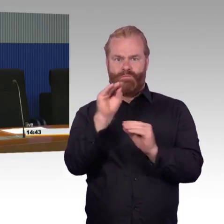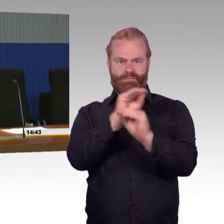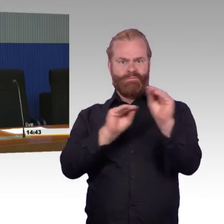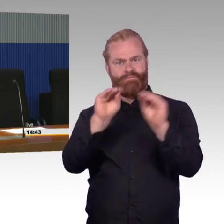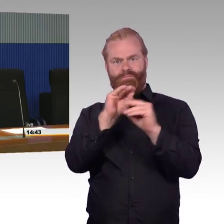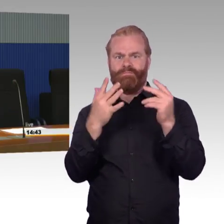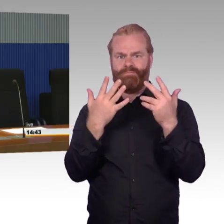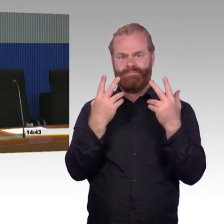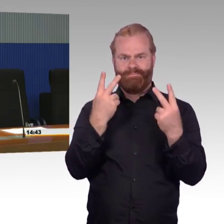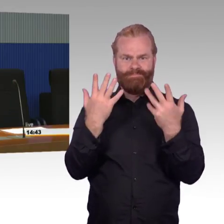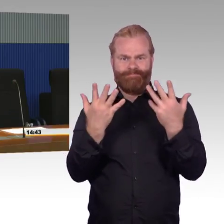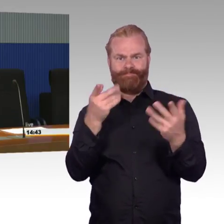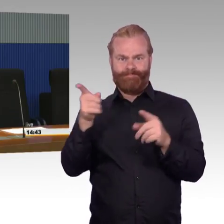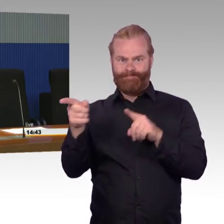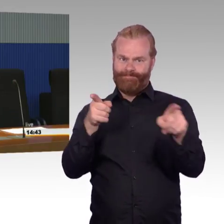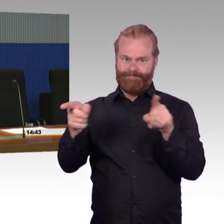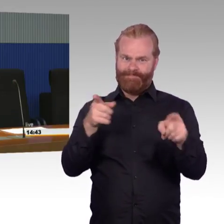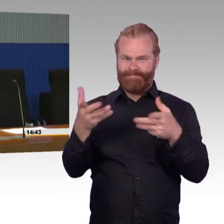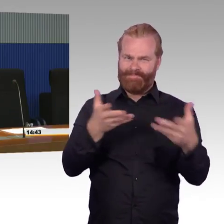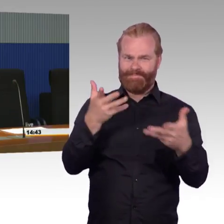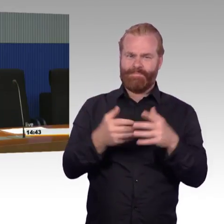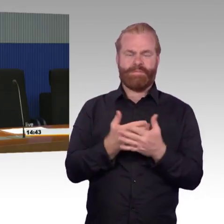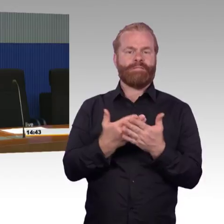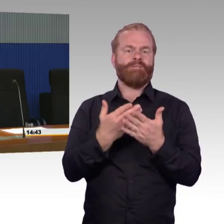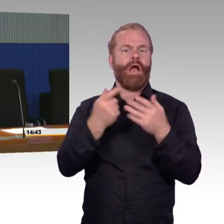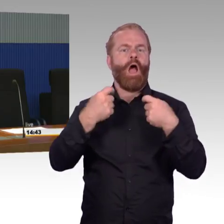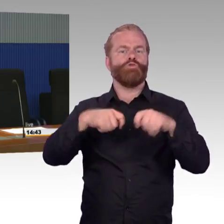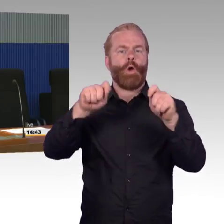Dann möchte ich noch ganz kurz eine Sache, ich weiß auch nicht mehr ganz genau wo sie herkam, Herr Gastel,